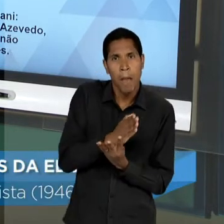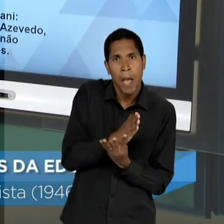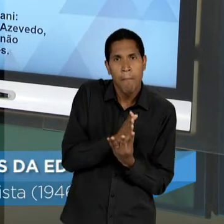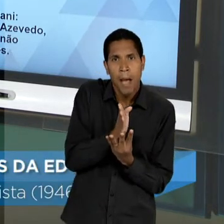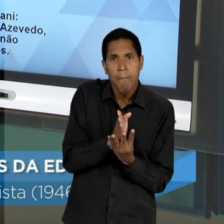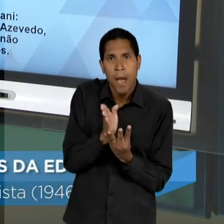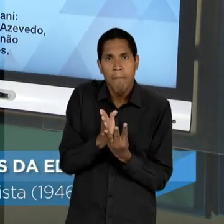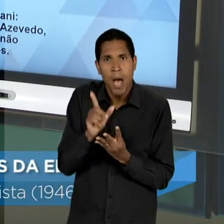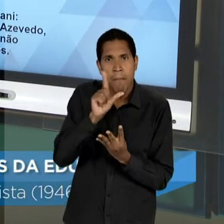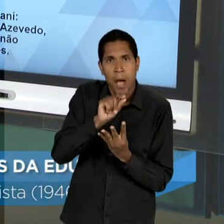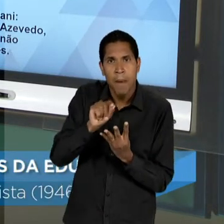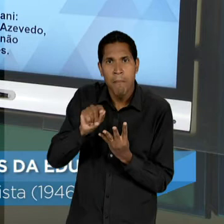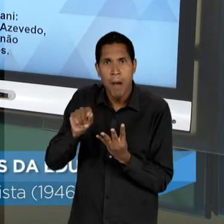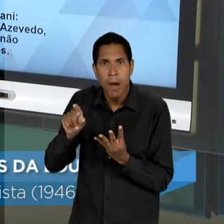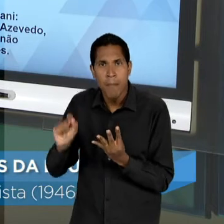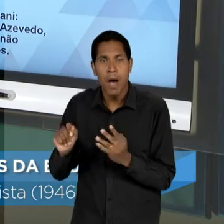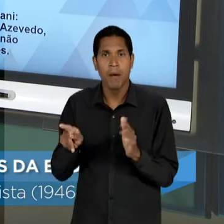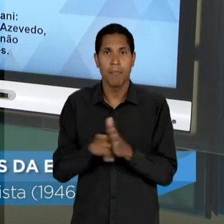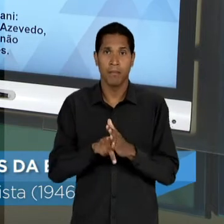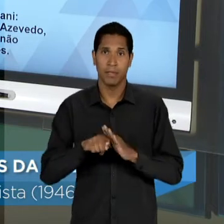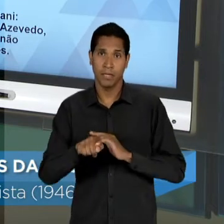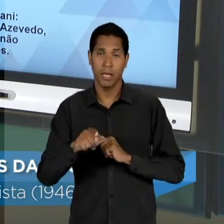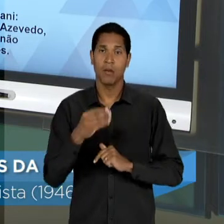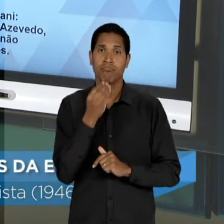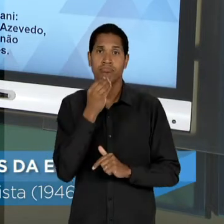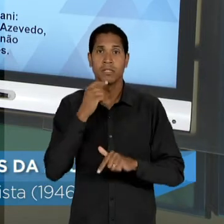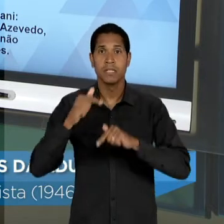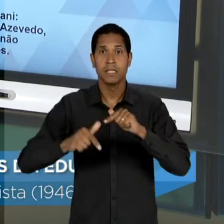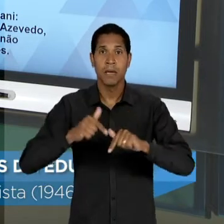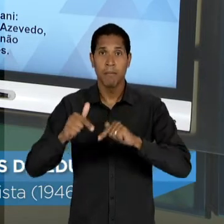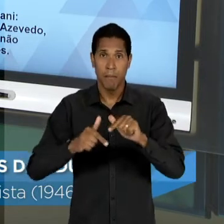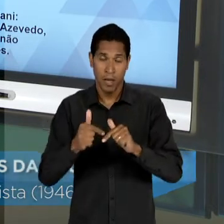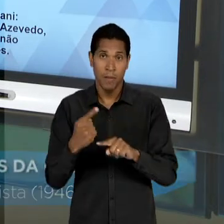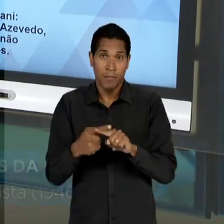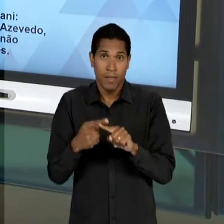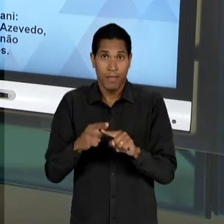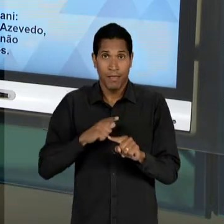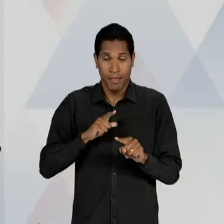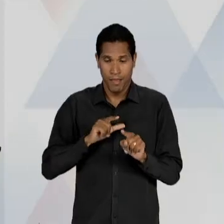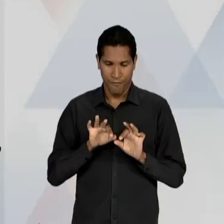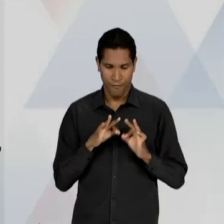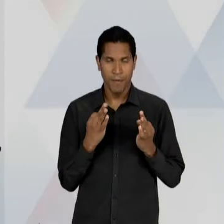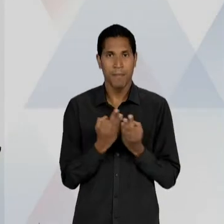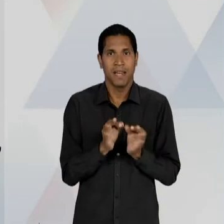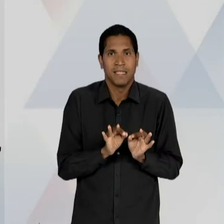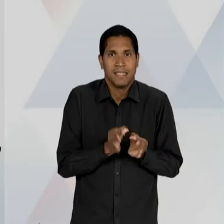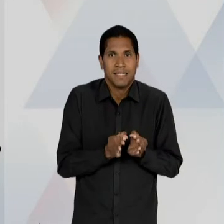MERCADO DE TRABALHO, PARA OS FILHOS DAS CAMADAS POPULARES; E O FIM DO DUALISMO QUE EU JÁ HAVIA